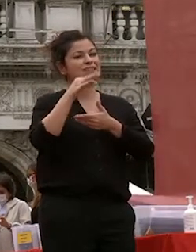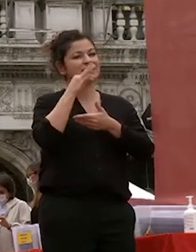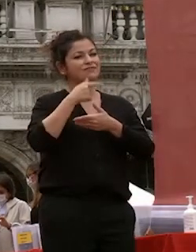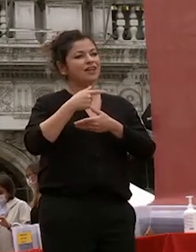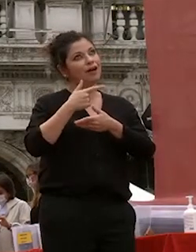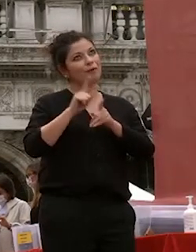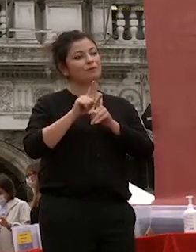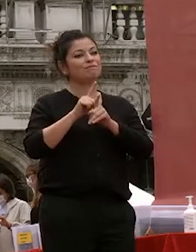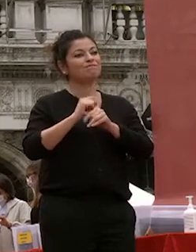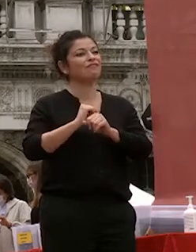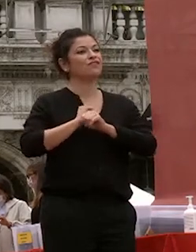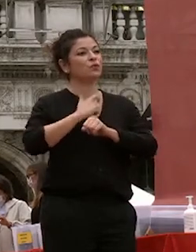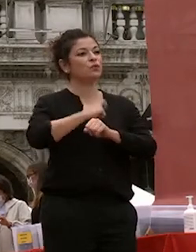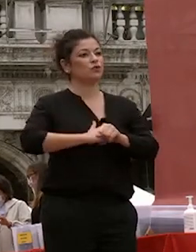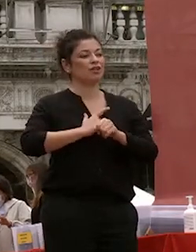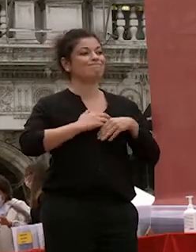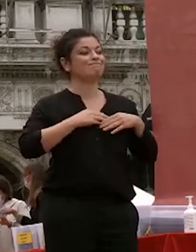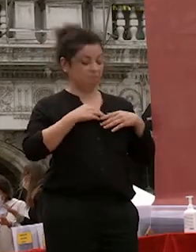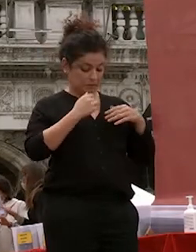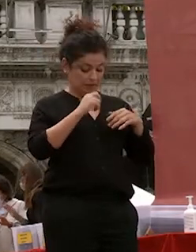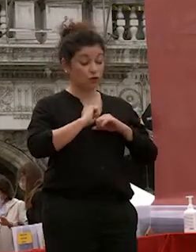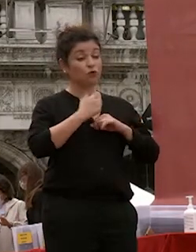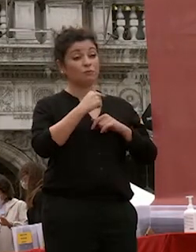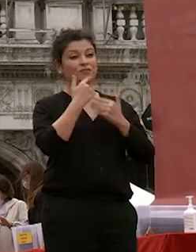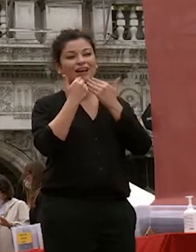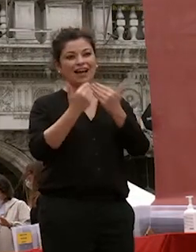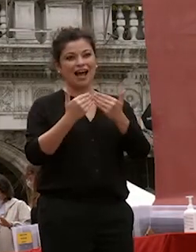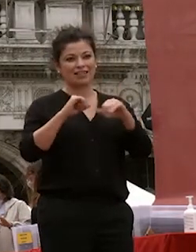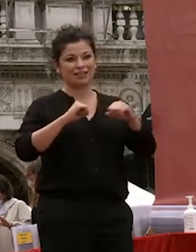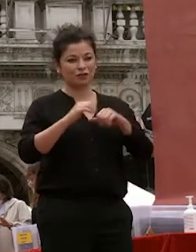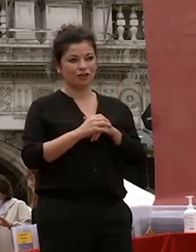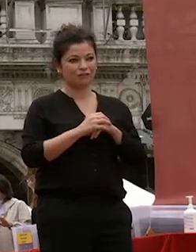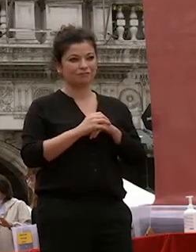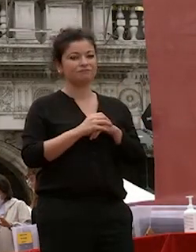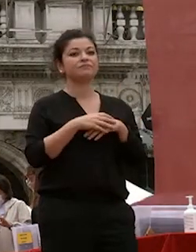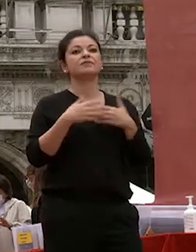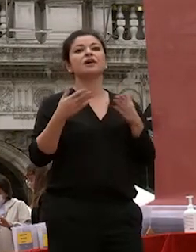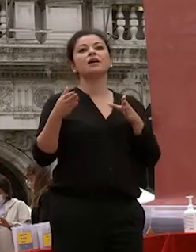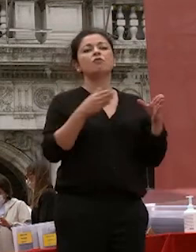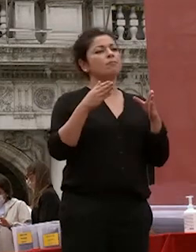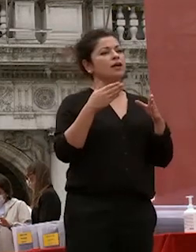fiducia grazie al rettore per voi un momento solenne ed emozionante vedervi